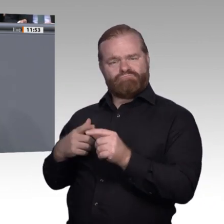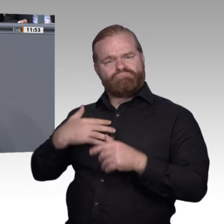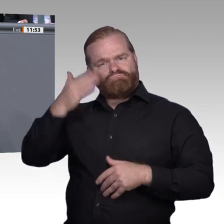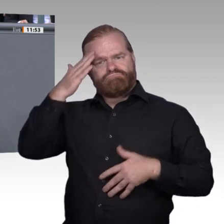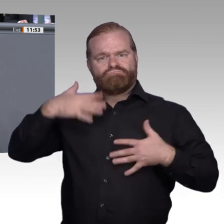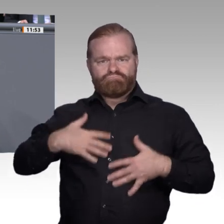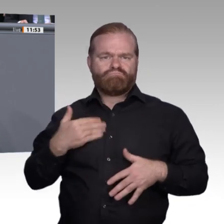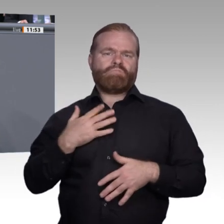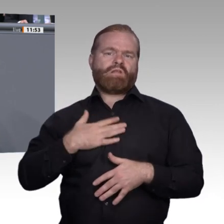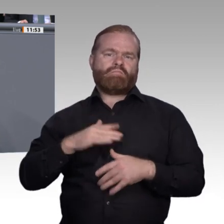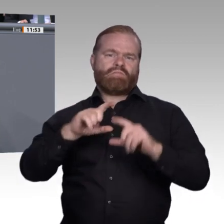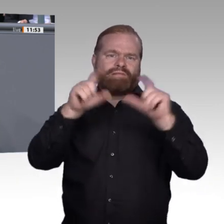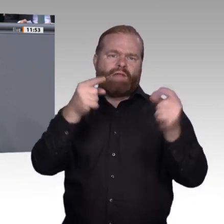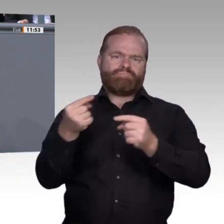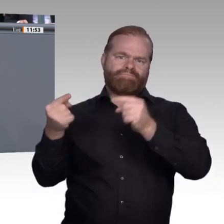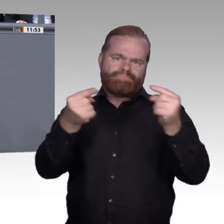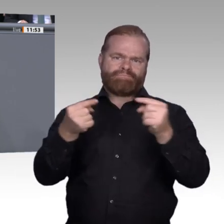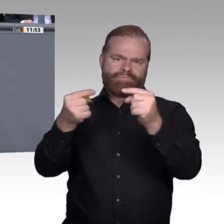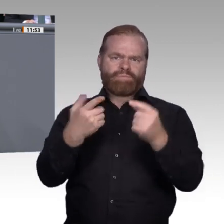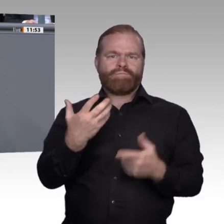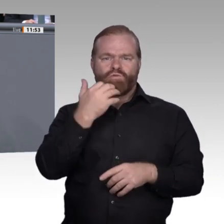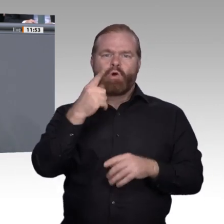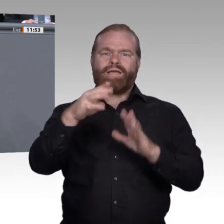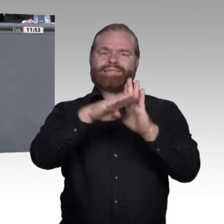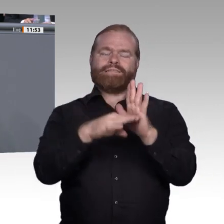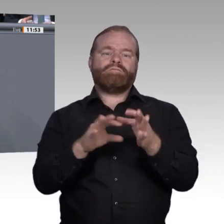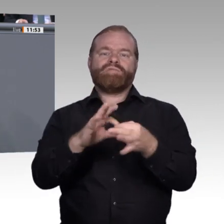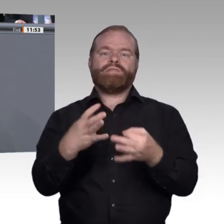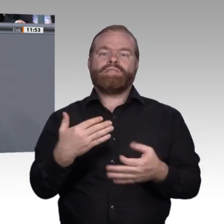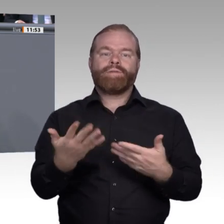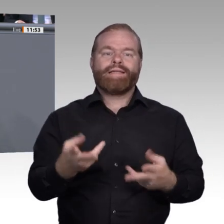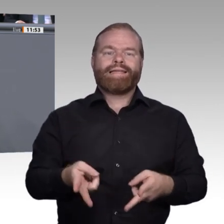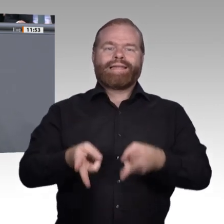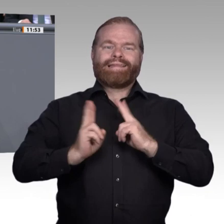die Fortbildung tatsächlich zu einem individuellen Gewinn wird, zu der Möglichkeit, seine